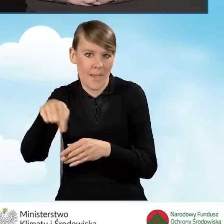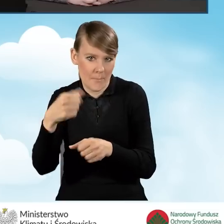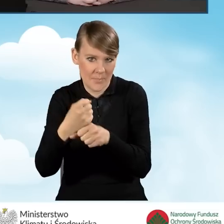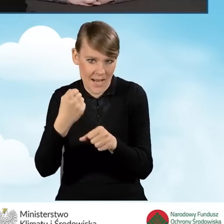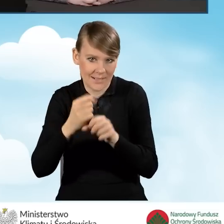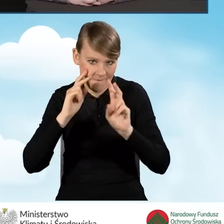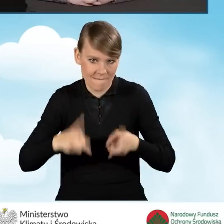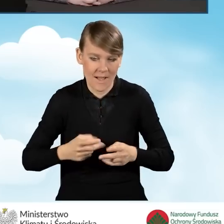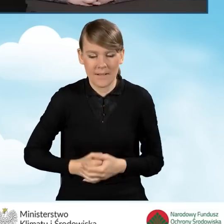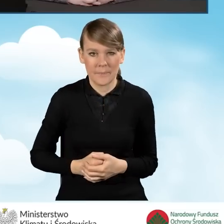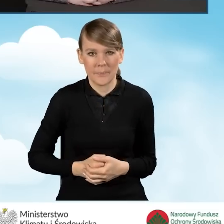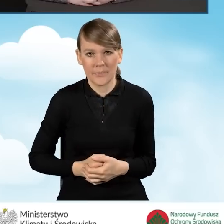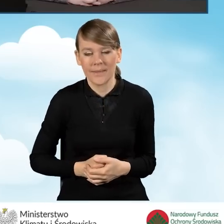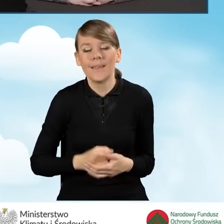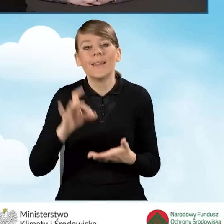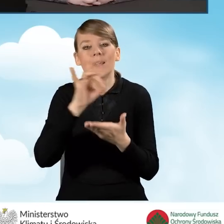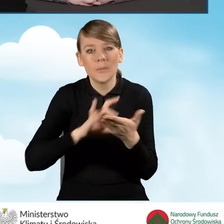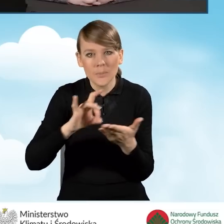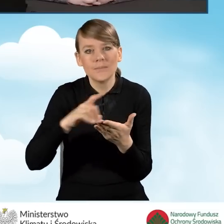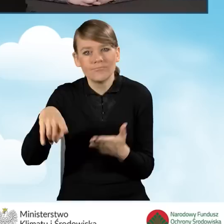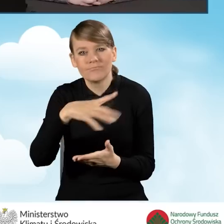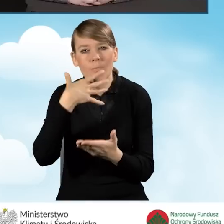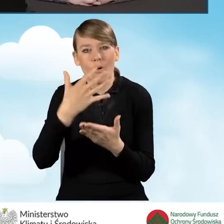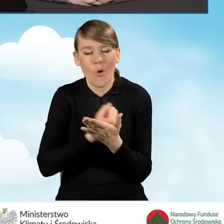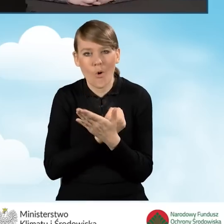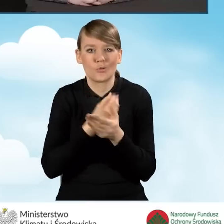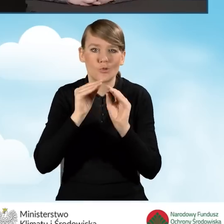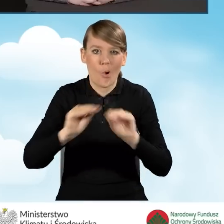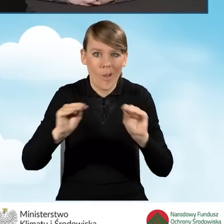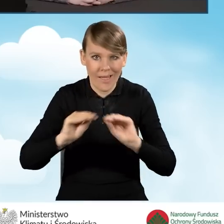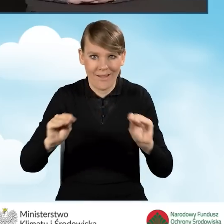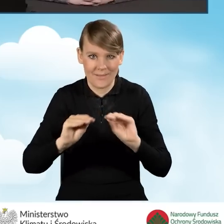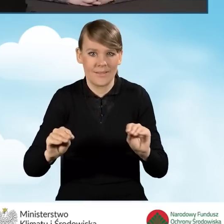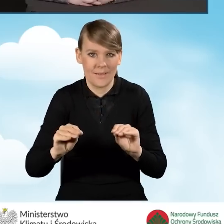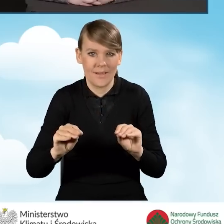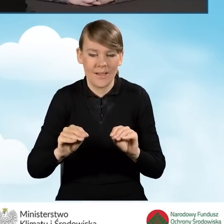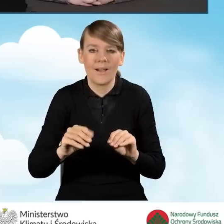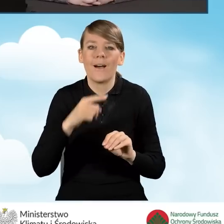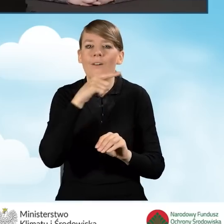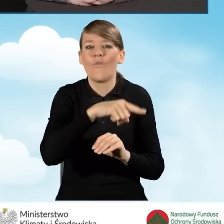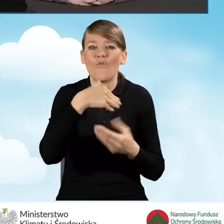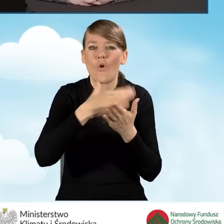Gminy korzystają ze szkoleń prowadzonych przez wojewódzkie fundusze.